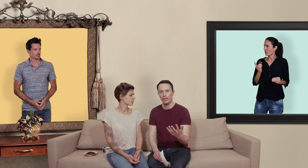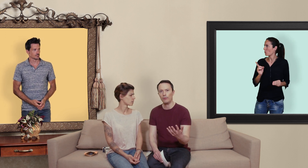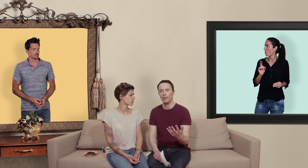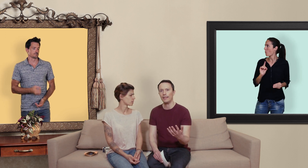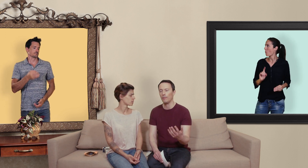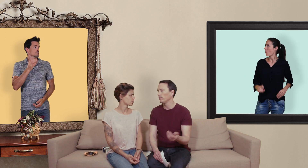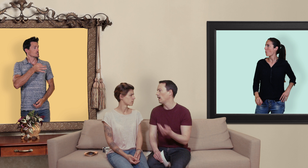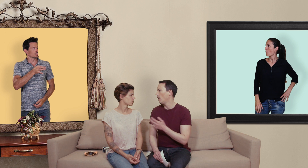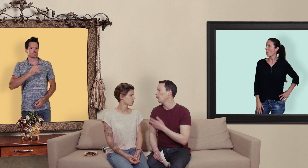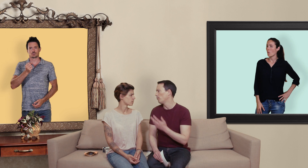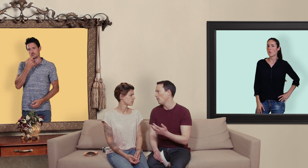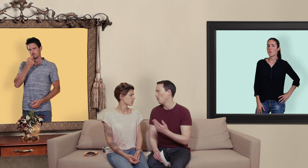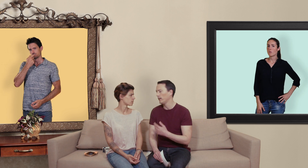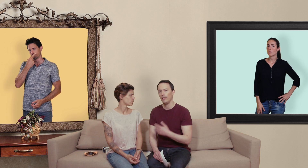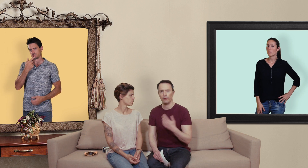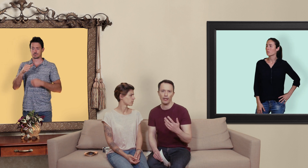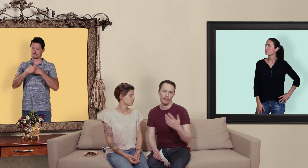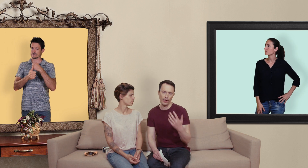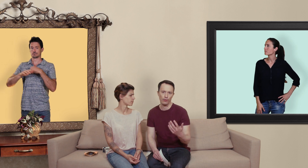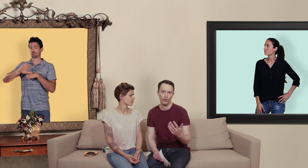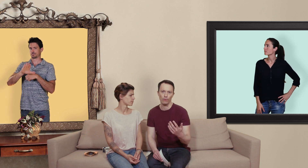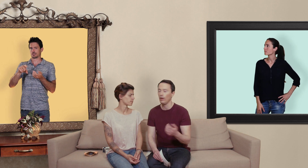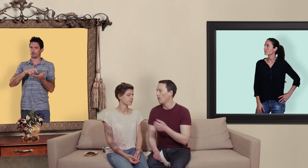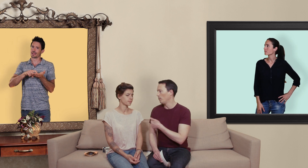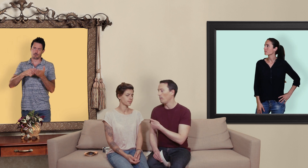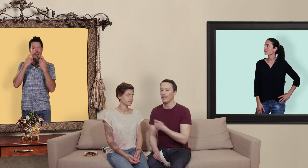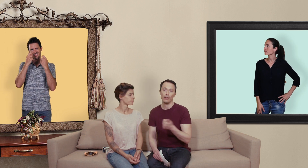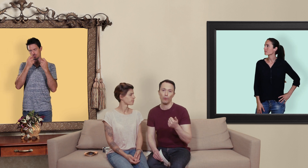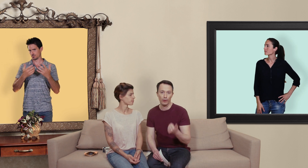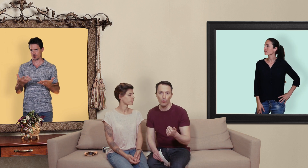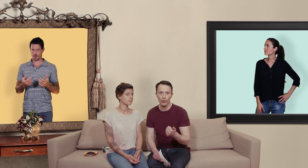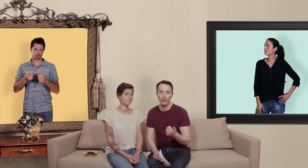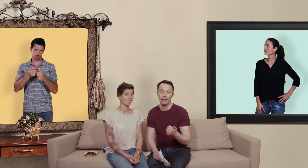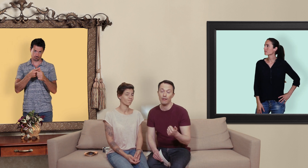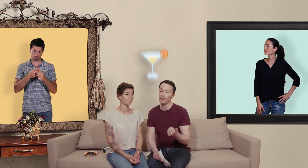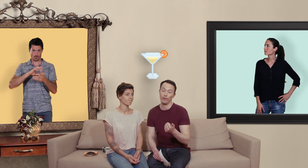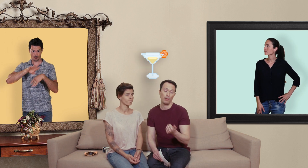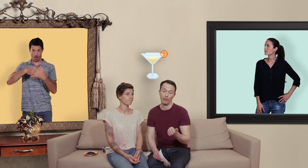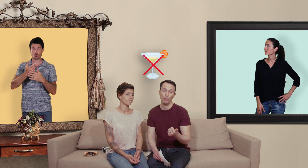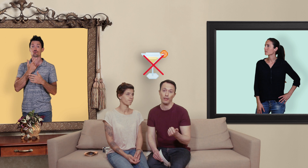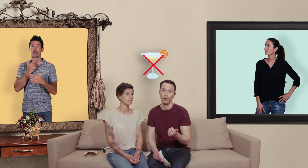type de médicaments il y a un ou deux points auxquels il faudrait faire attention: le premier c'est qu'il ne faut pas trop consommer d'alcool ça fait pas très bon ménage